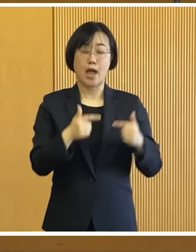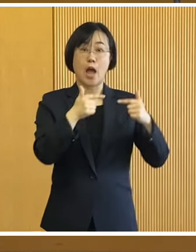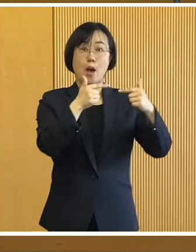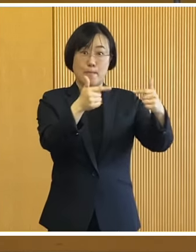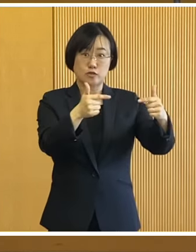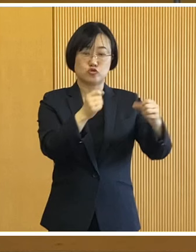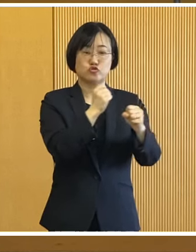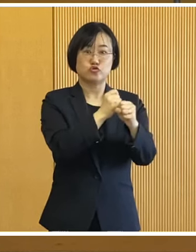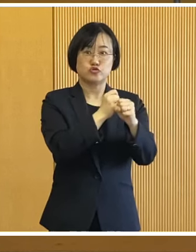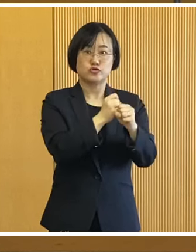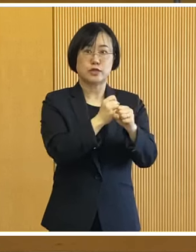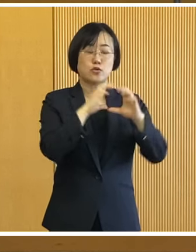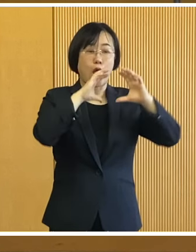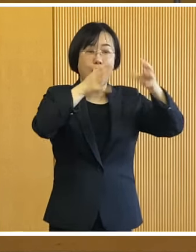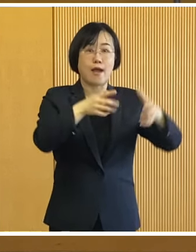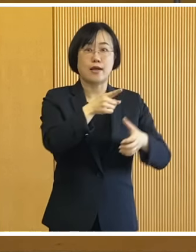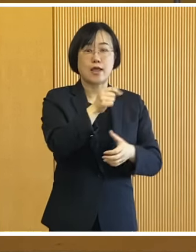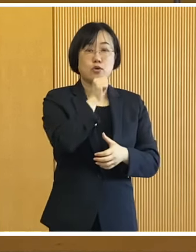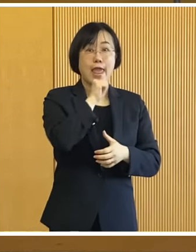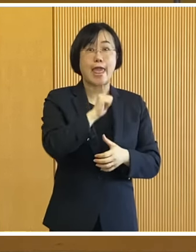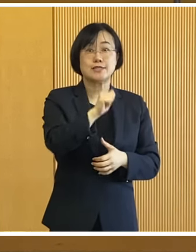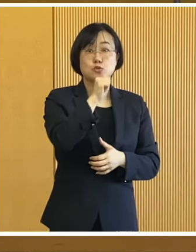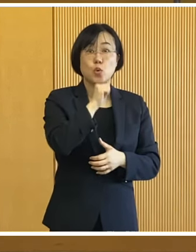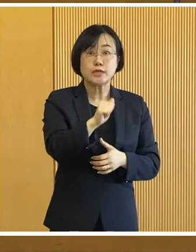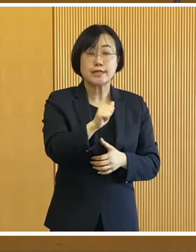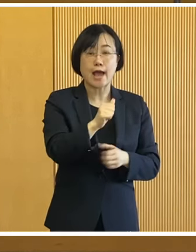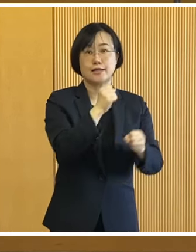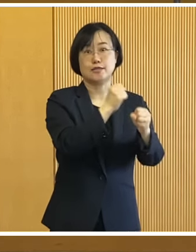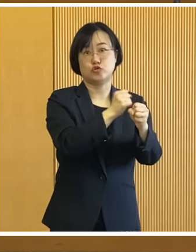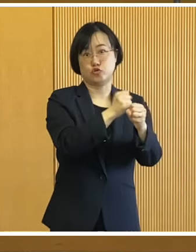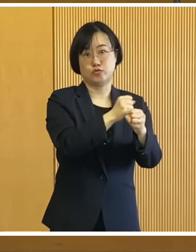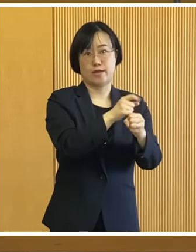バスはエストニア共和国の オーブテック社製で